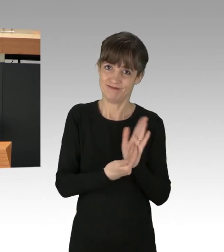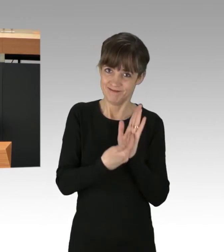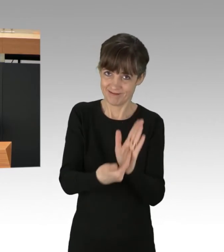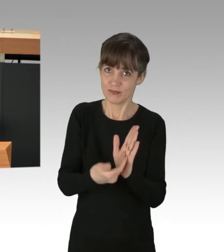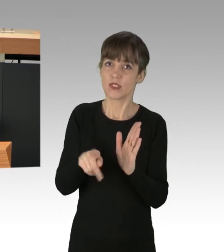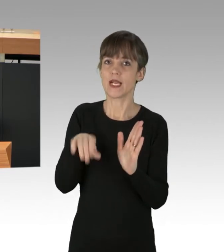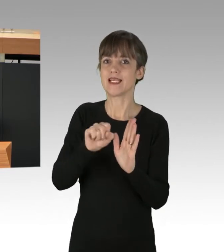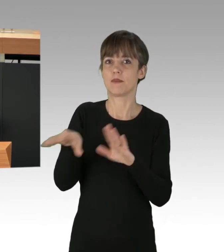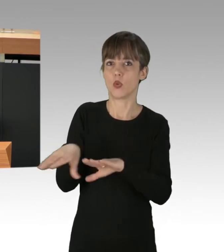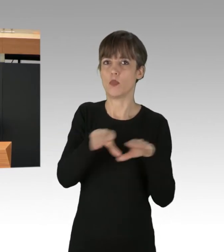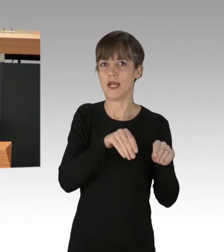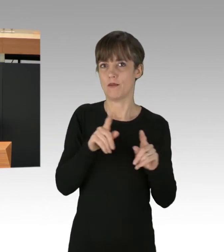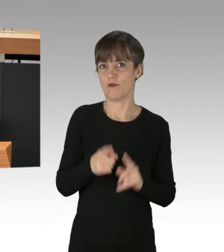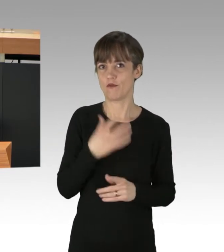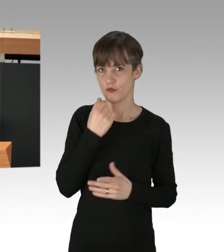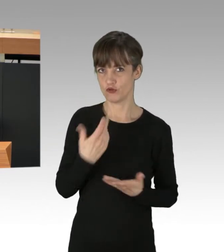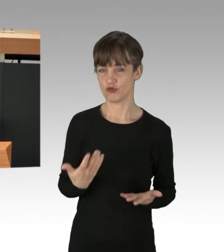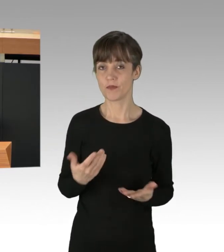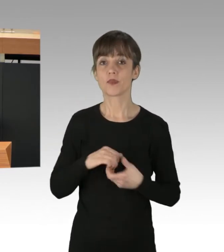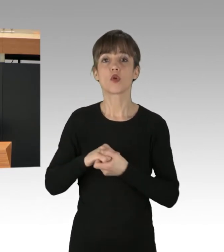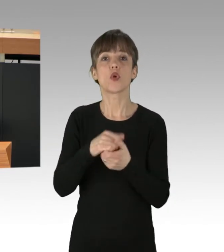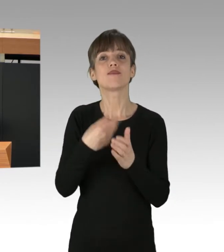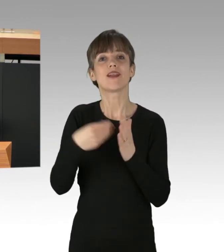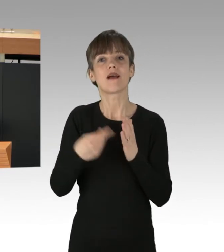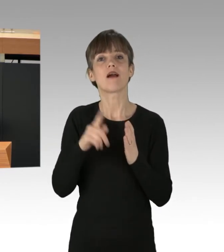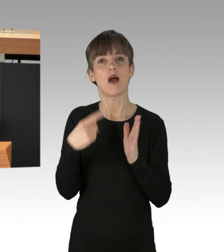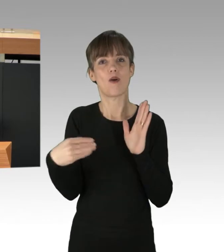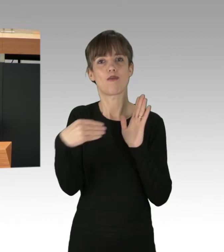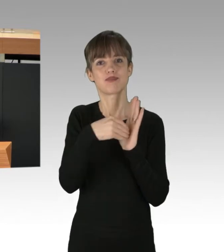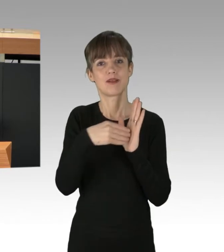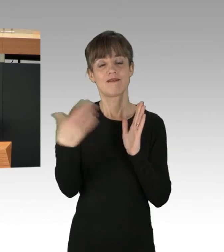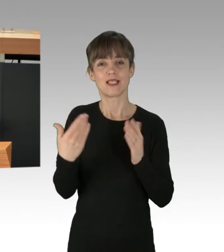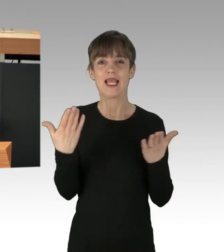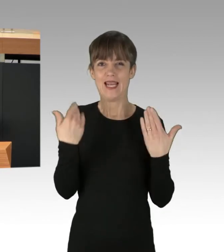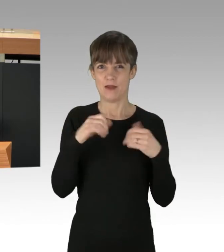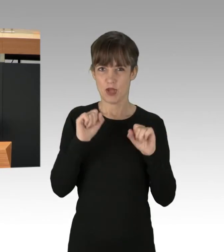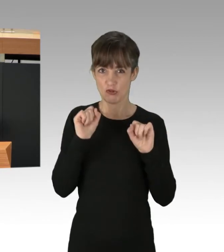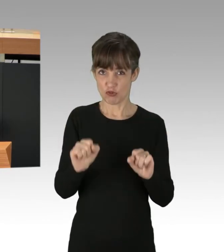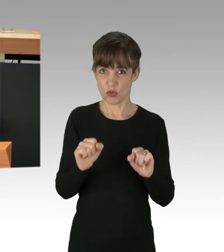Wir haben im Koalitionsvertrag auch festgehalten, den Klimaschutz als Querschnittsthema